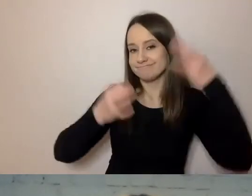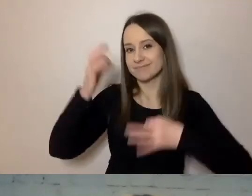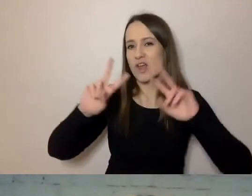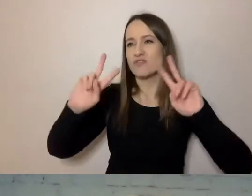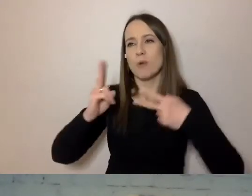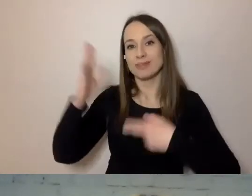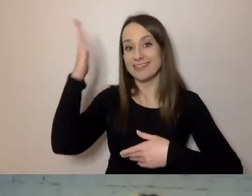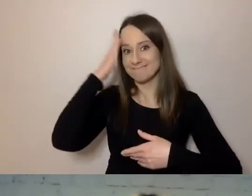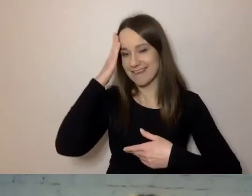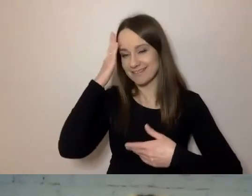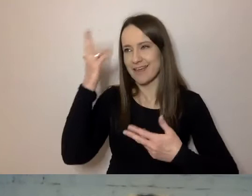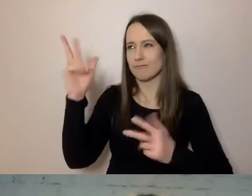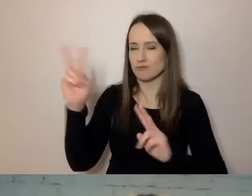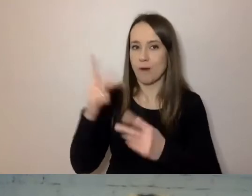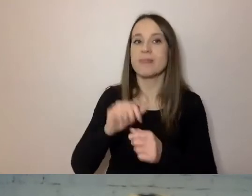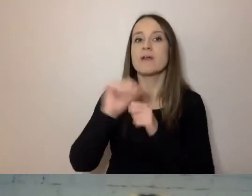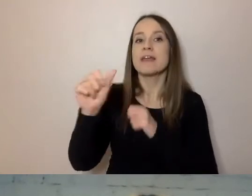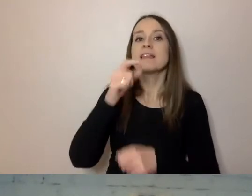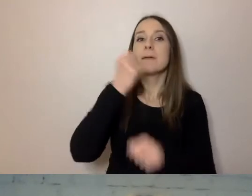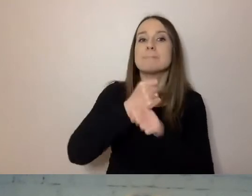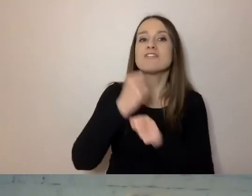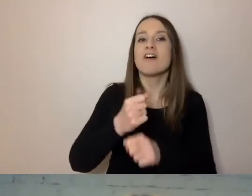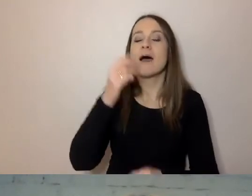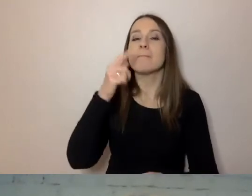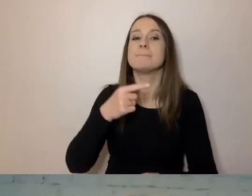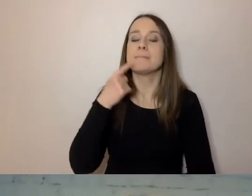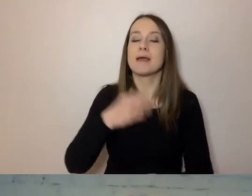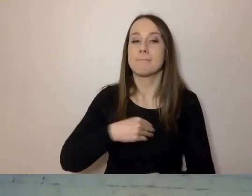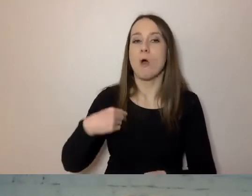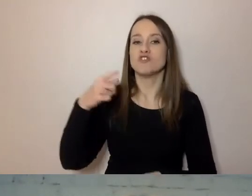jest Pracownia Prostej Polszczyzny Uniwersytetu Wrocławskiego.